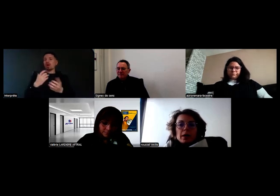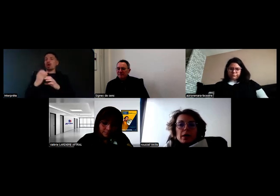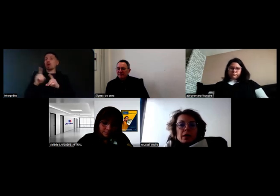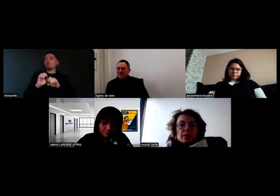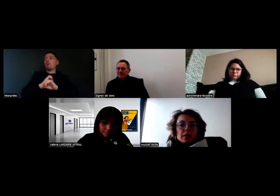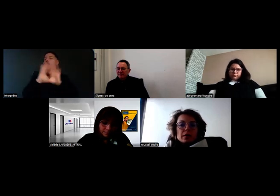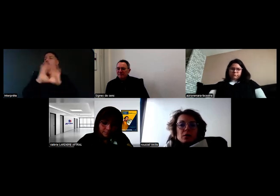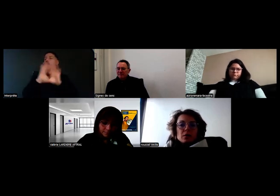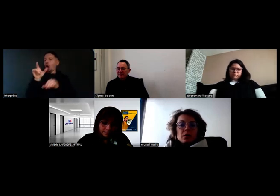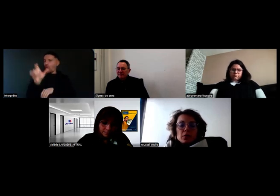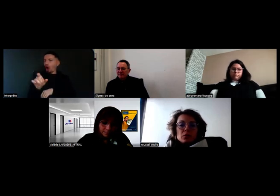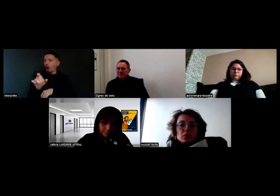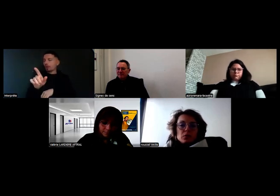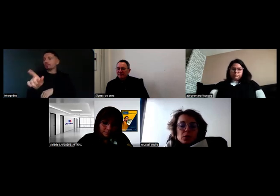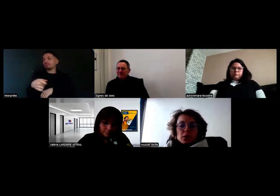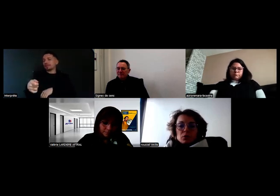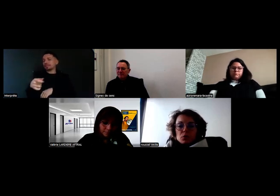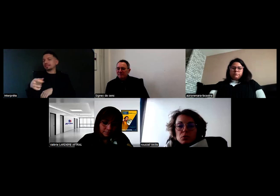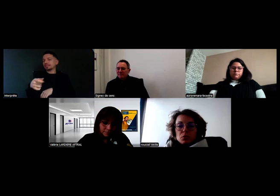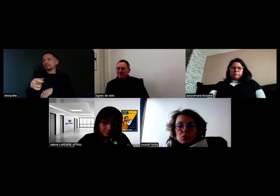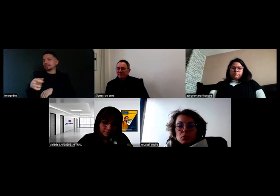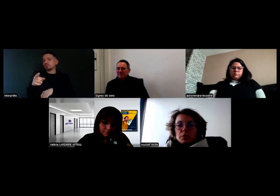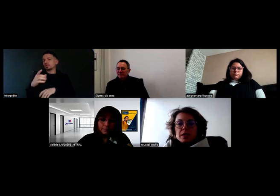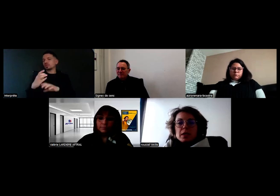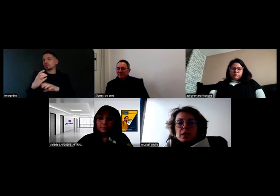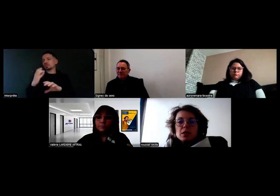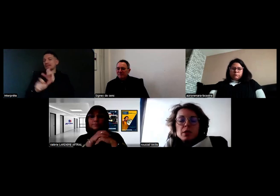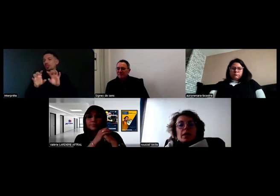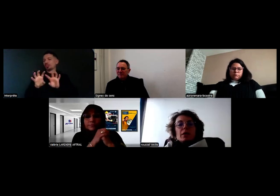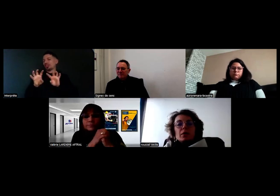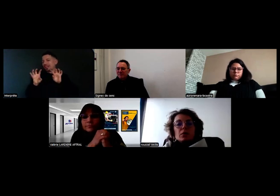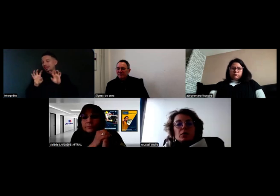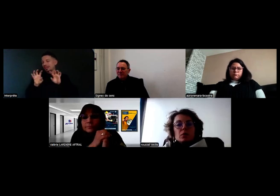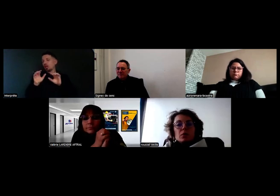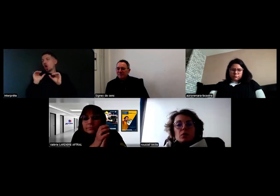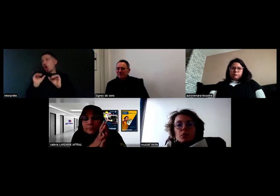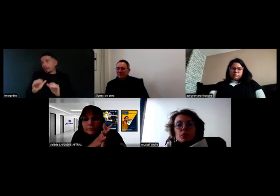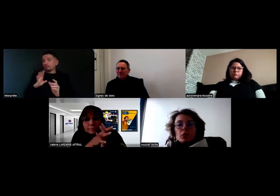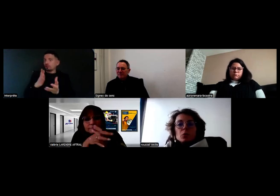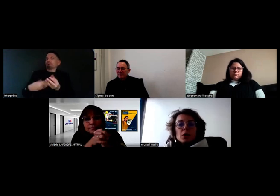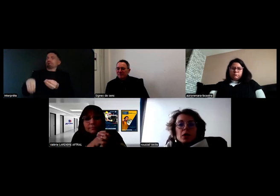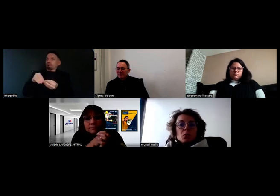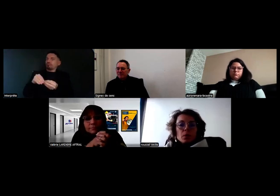il y a quand même une relation avec les passagers.